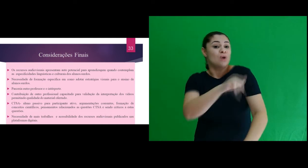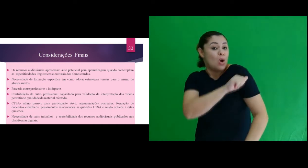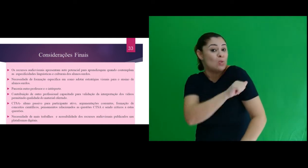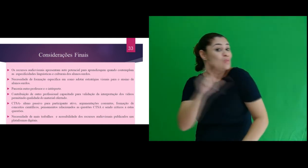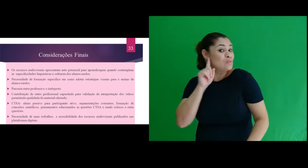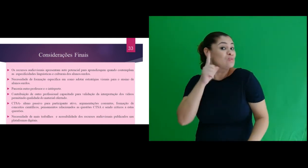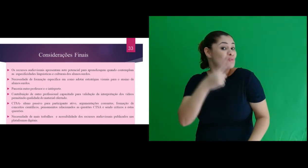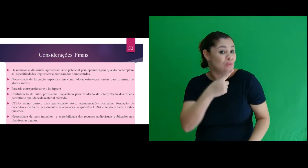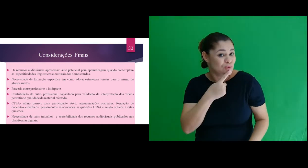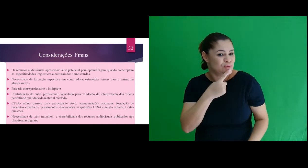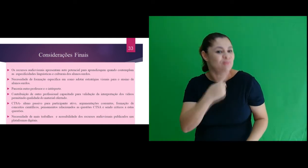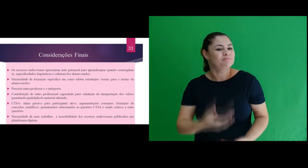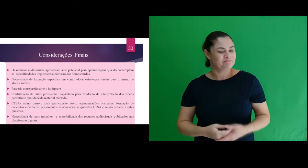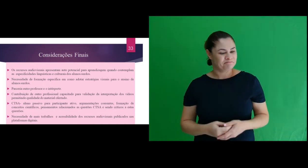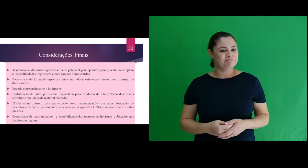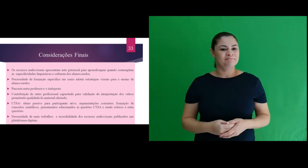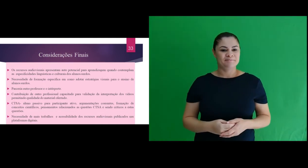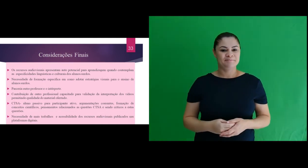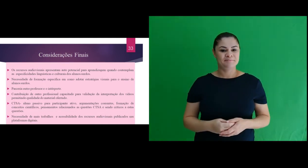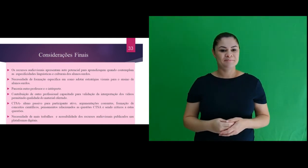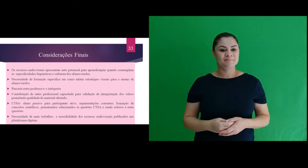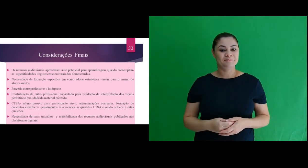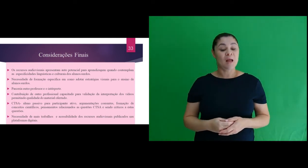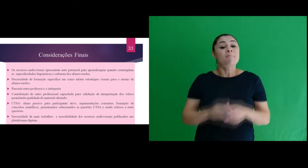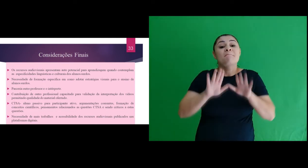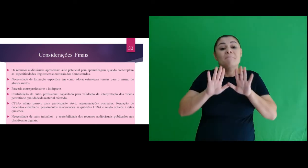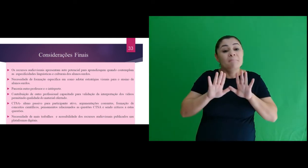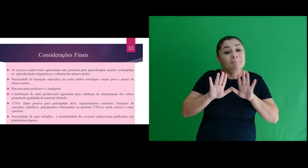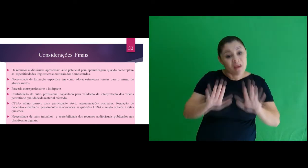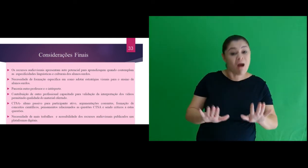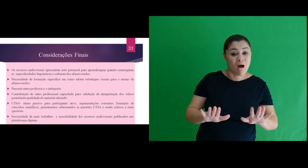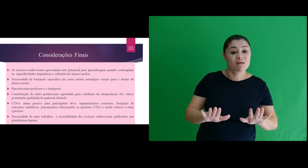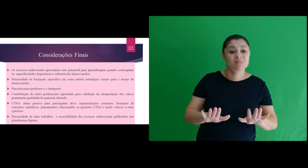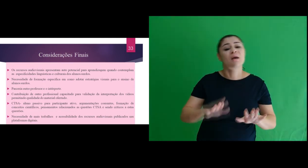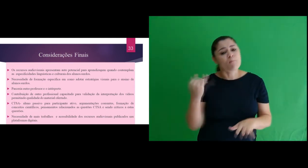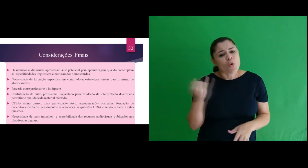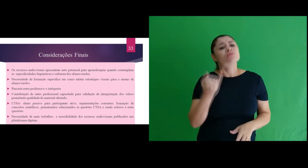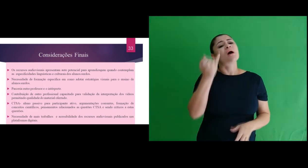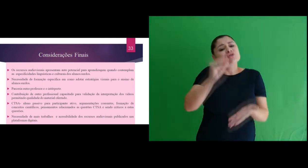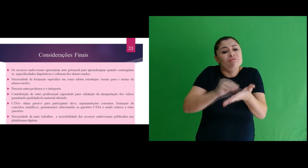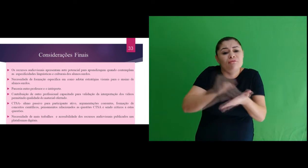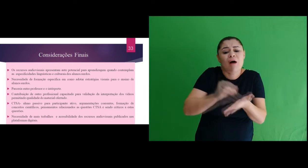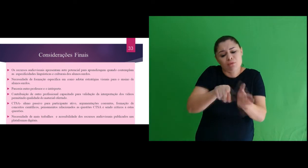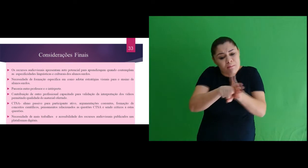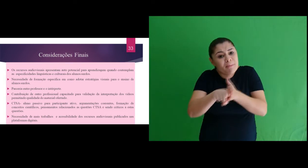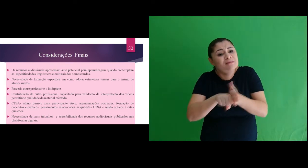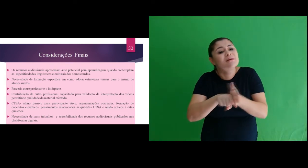docente em sala de aula, em especial frente aos estudantes surdos. Entretanto, são necessárias